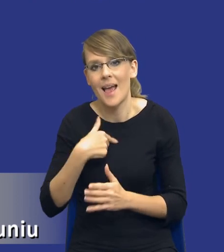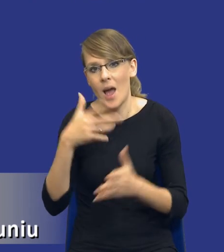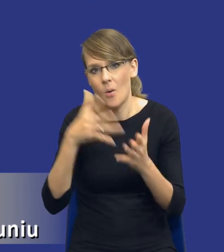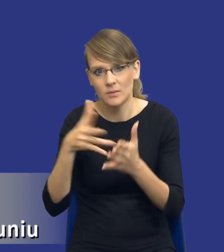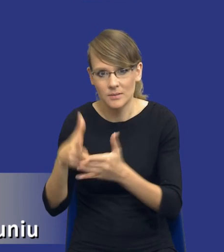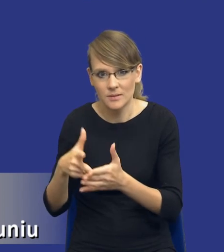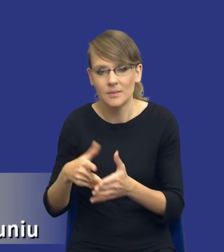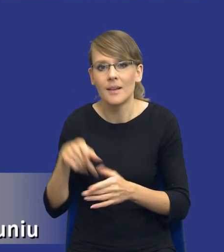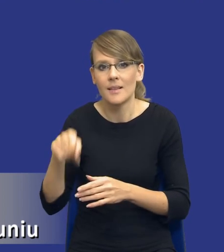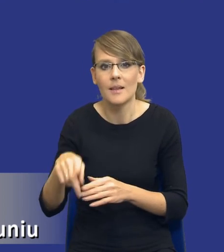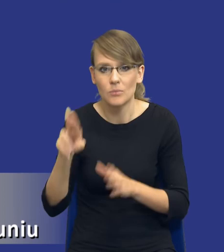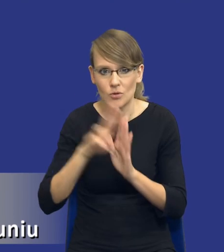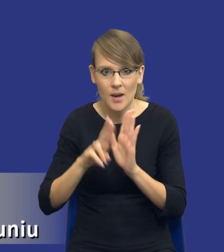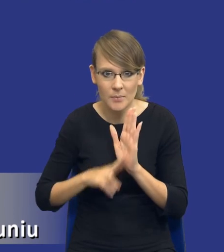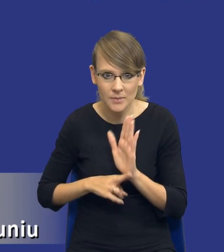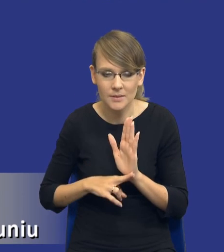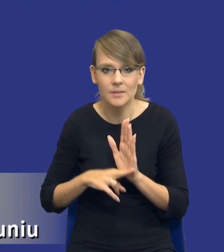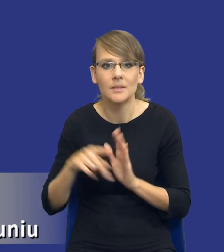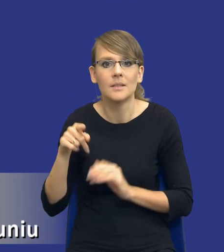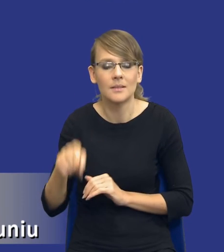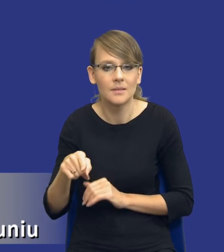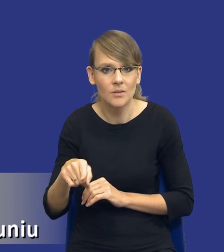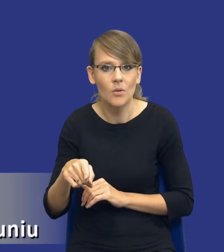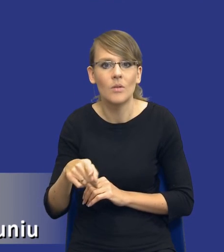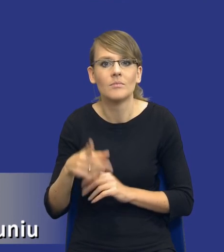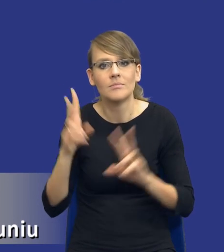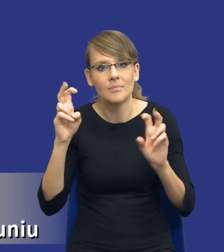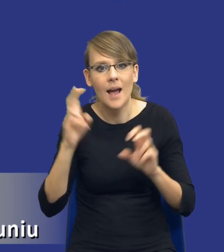ten przepis, ta instytucja, ten instrument pod tytułem analiza potrzeb i wymagań,